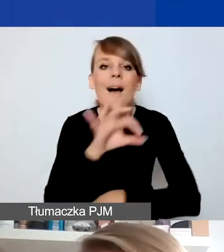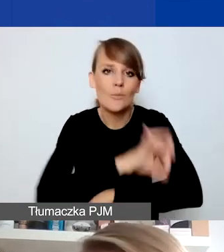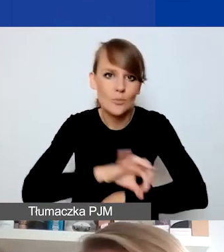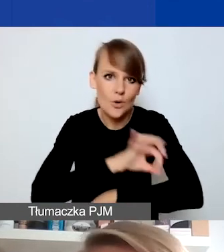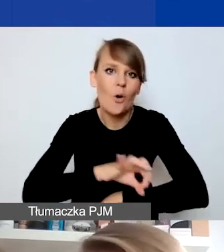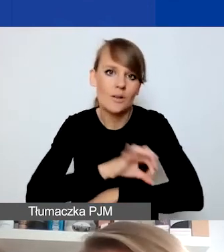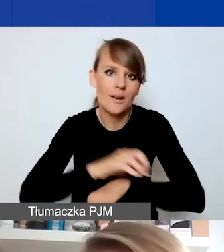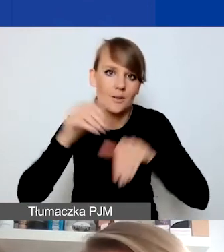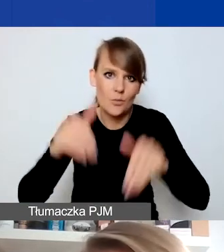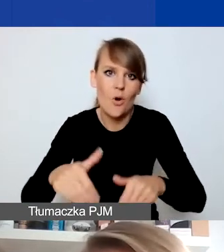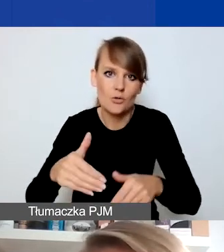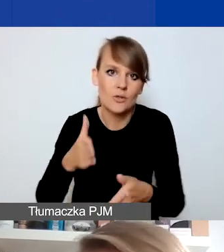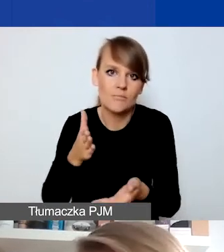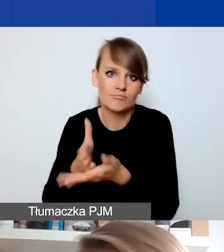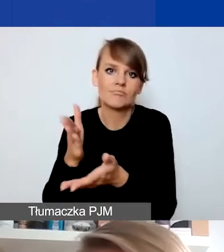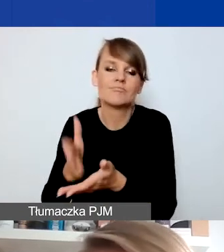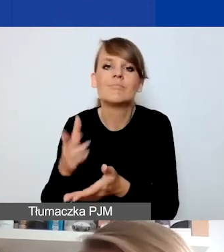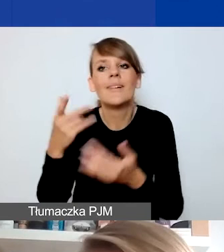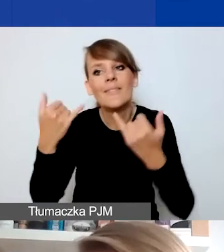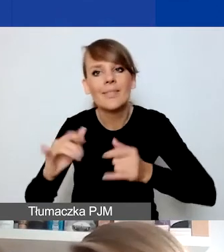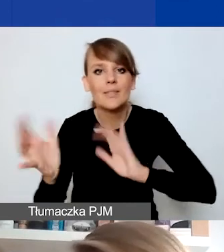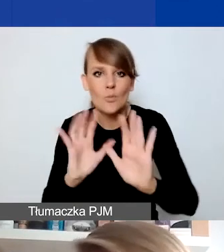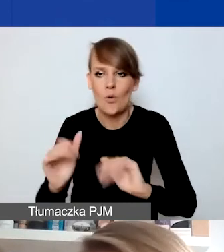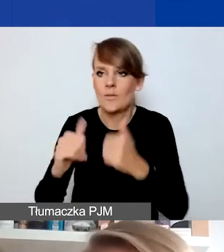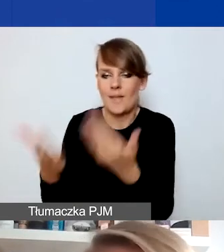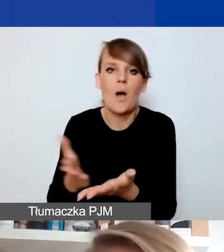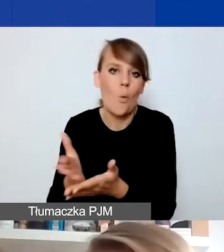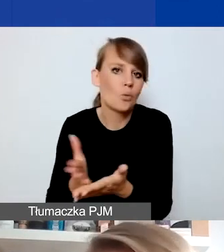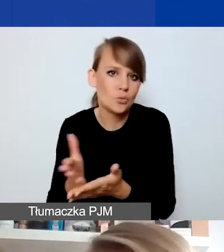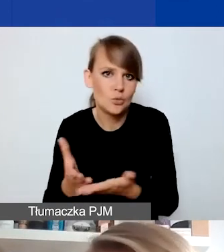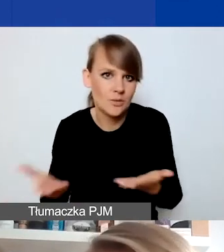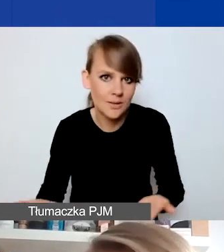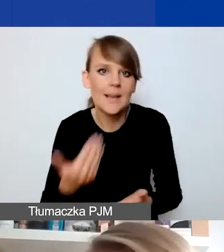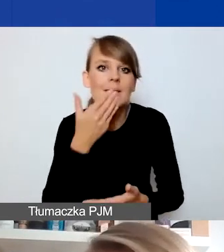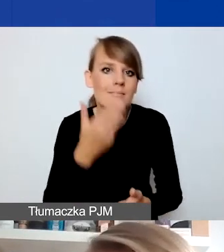próbując dostarczyć te usługi w inny sposób, w tym przypadku właśnie dzięki środkom projektu.